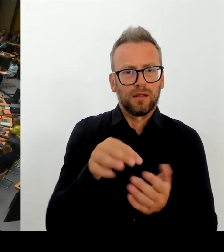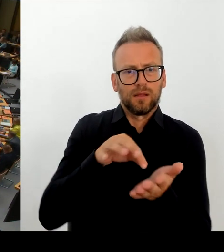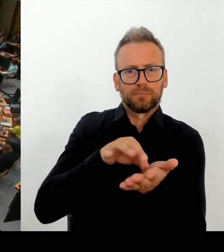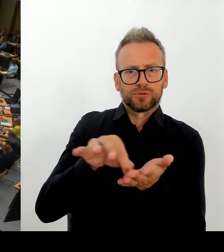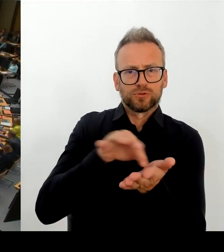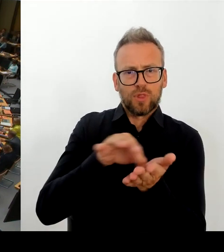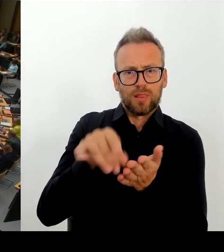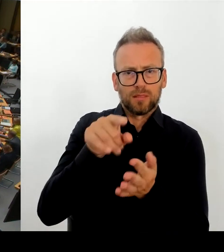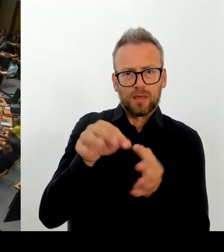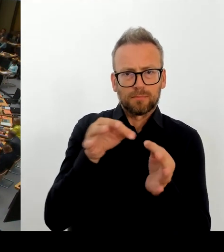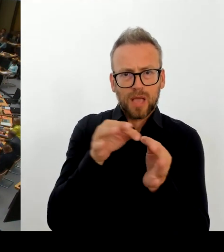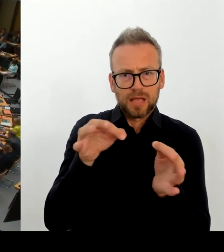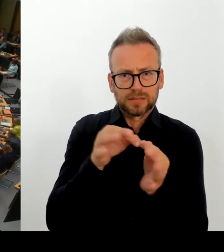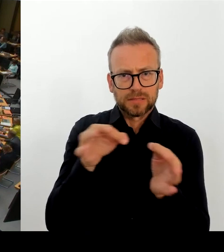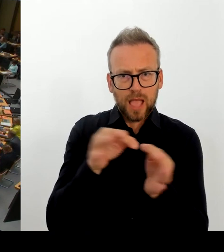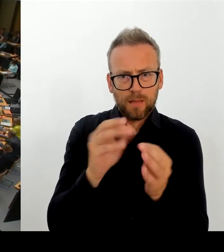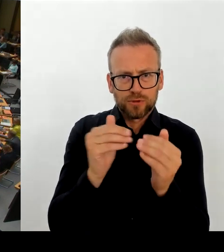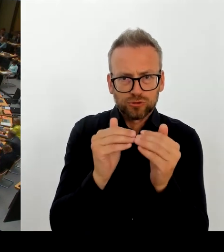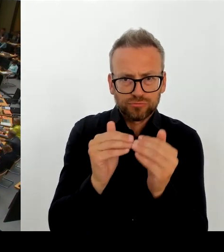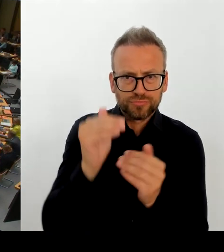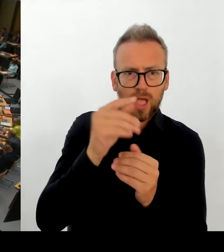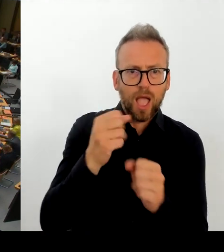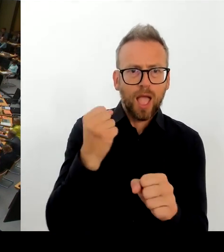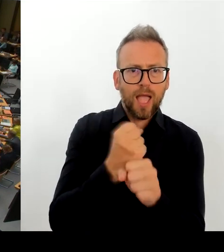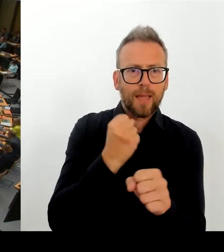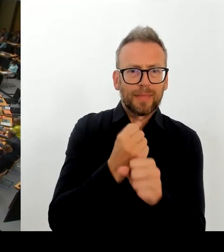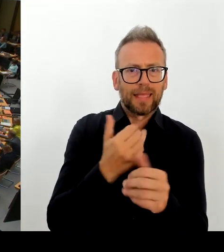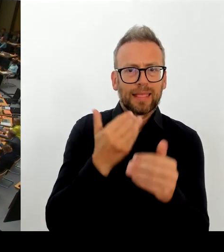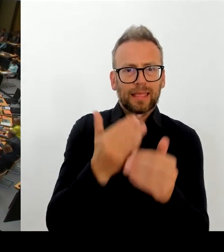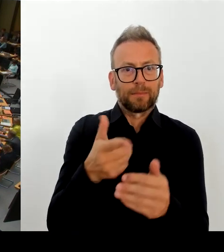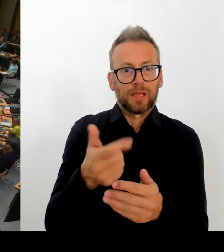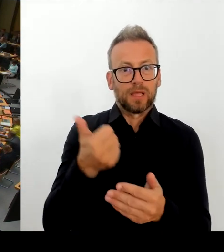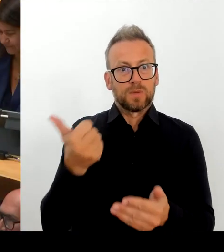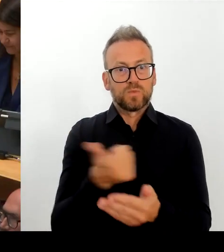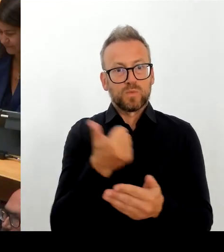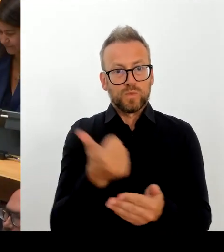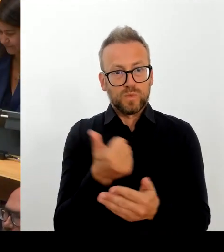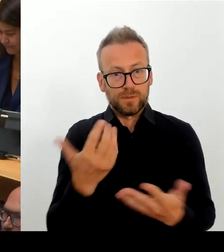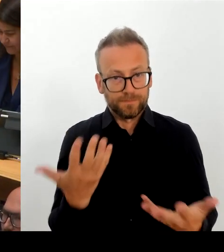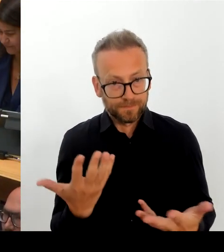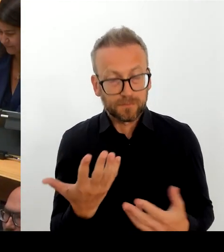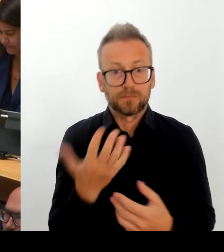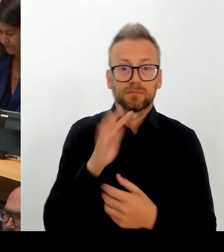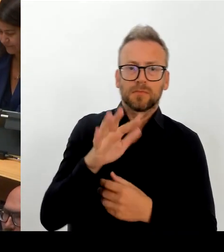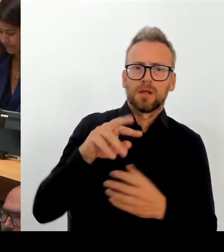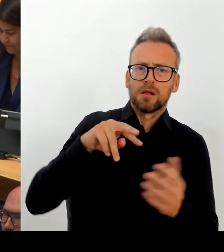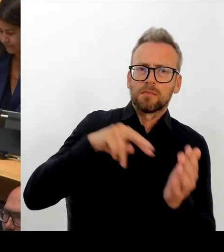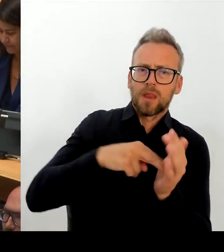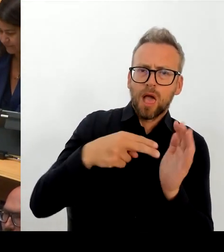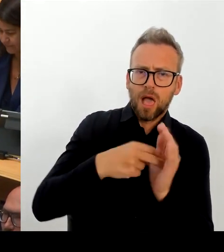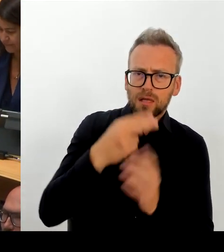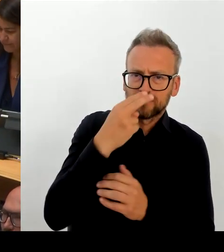beschäftigt. Personalentwicklungsprogramm 2030. Um auch deutlich zu machen, was die Perspektive ist und auf welchen Trend wir reagieren.